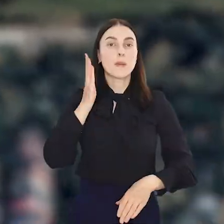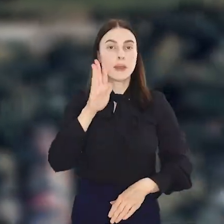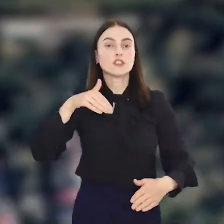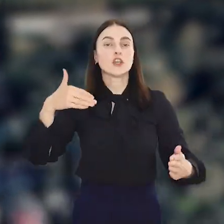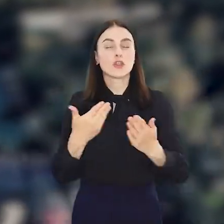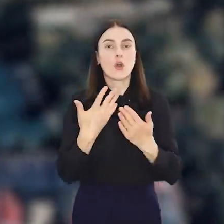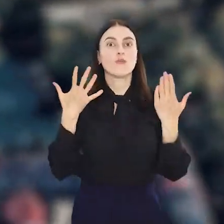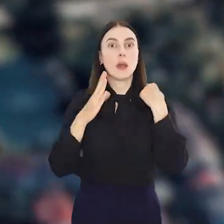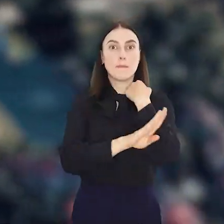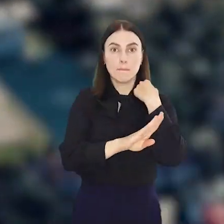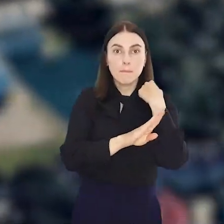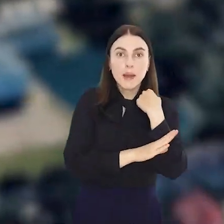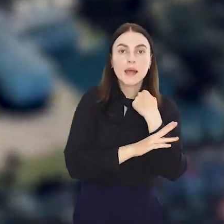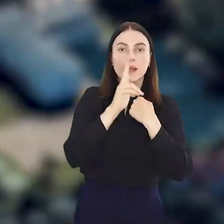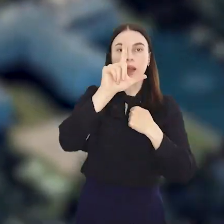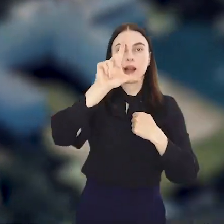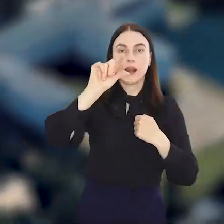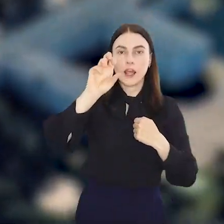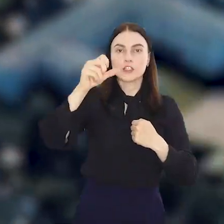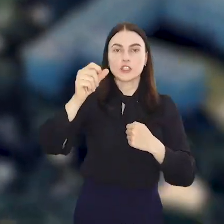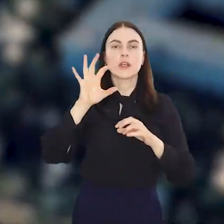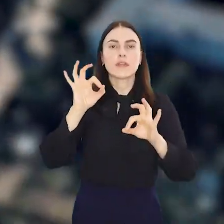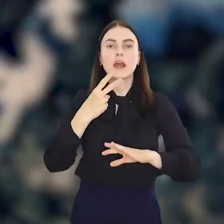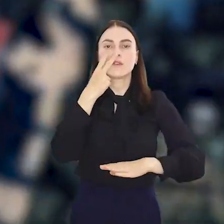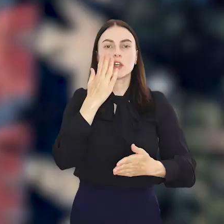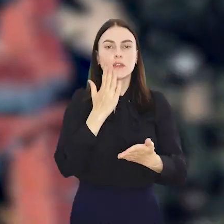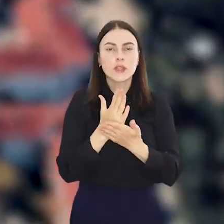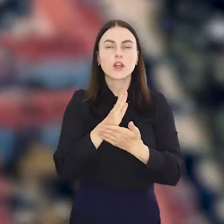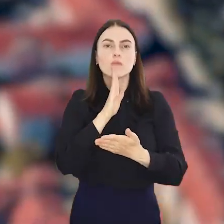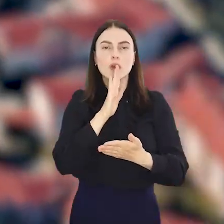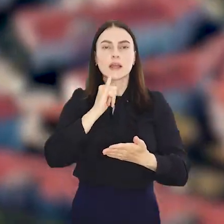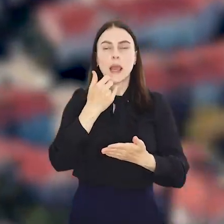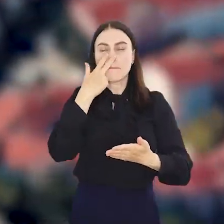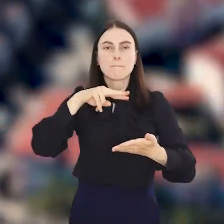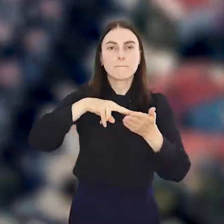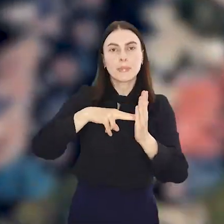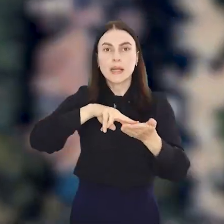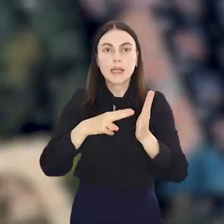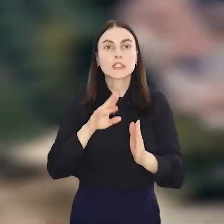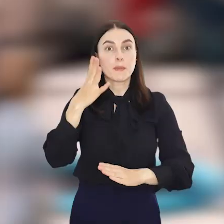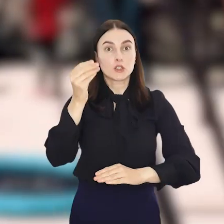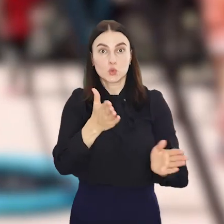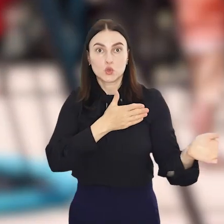Będzie nowy park kieszonkowy na Klecinie. Na razie na wizualizacjach, ale już jesienią będzie cieszył oko